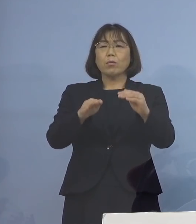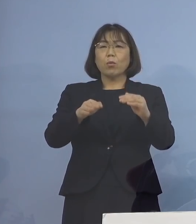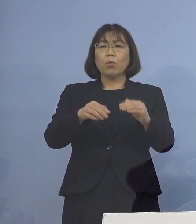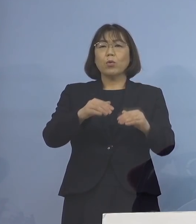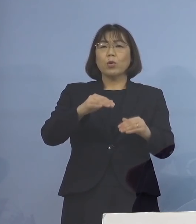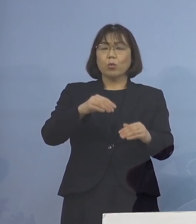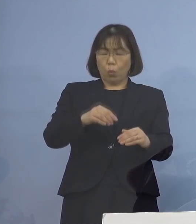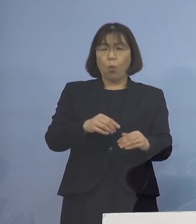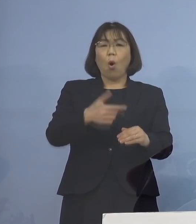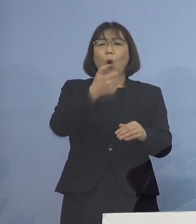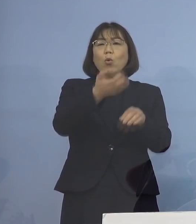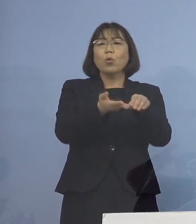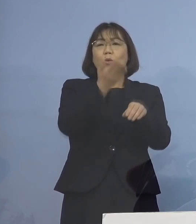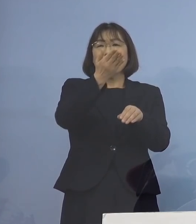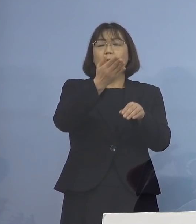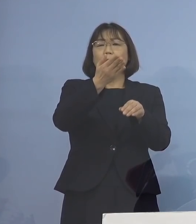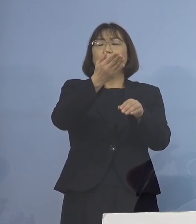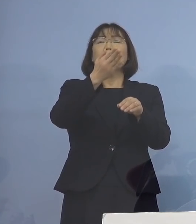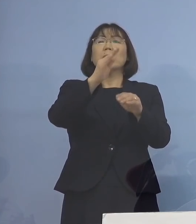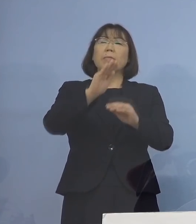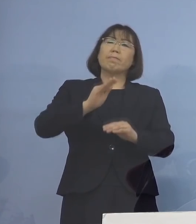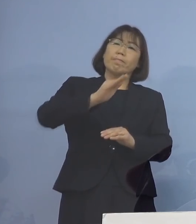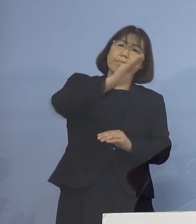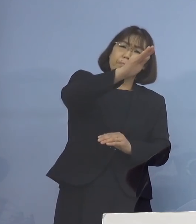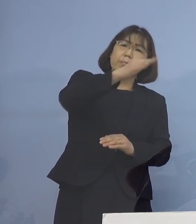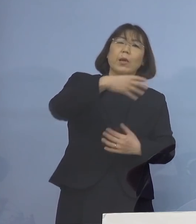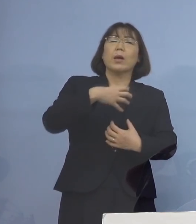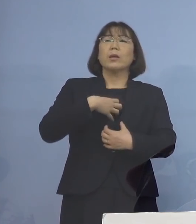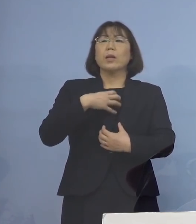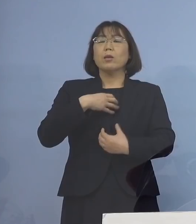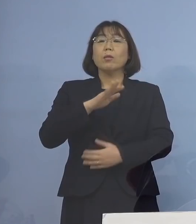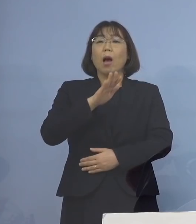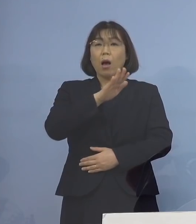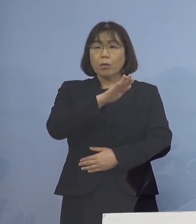こうしたデータもある ハイリスクということですね